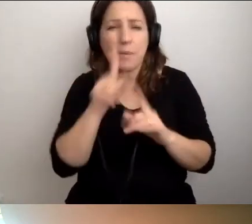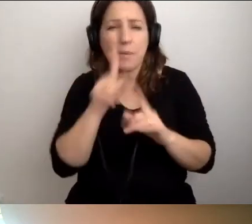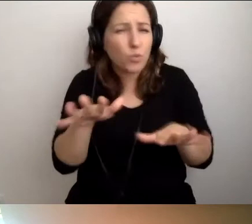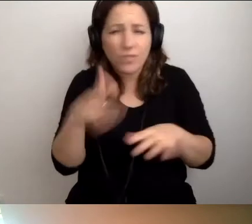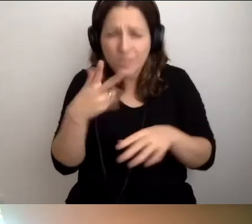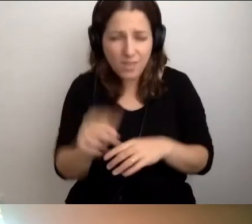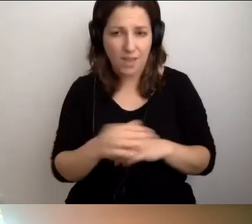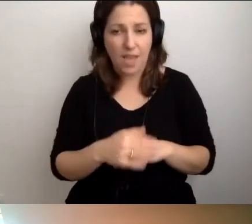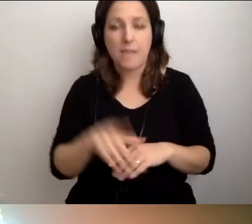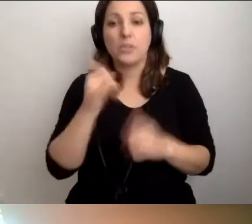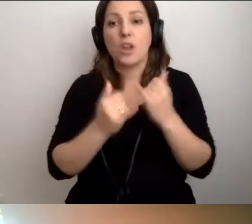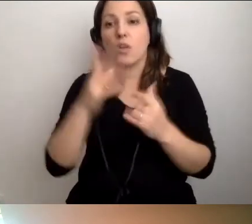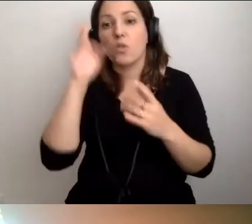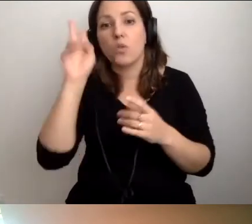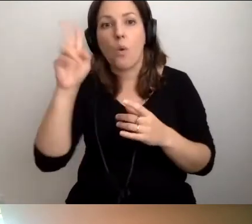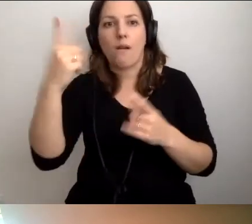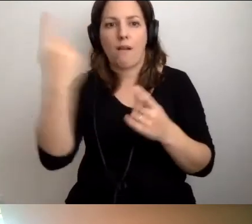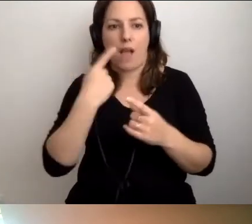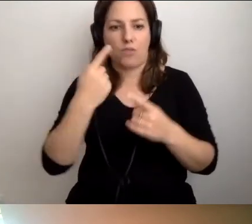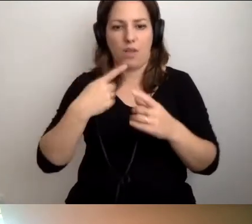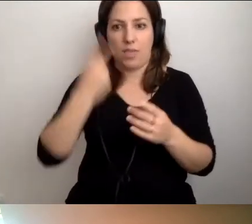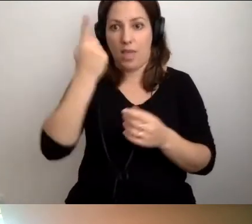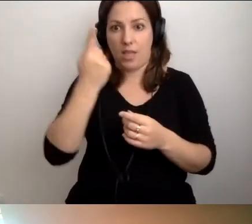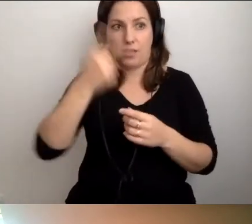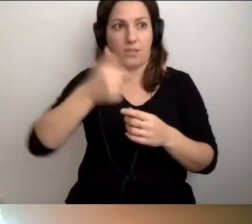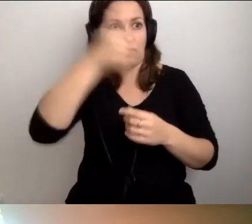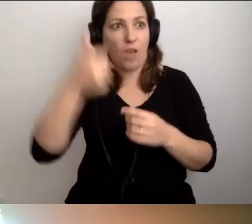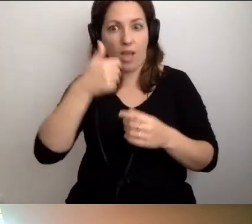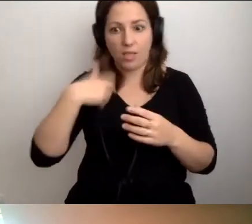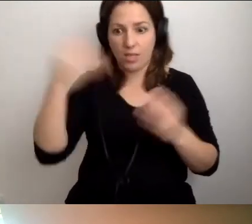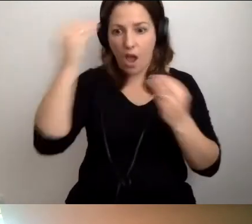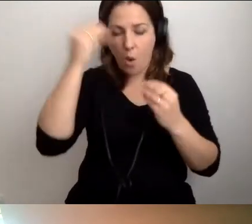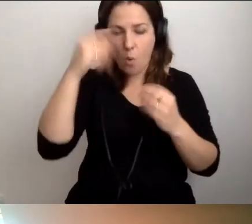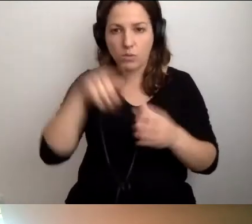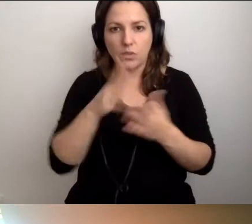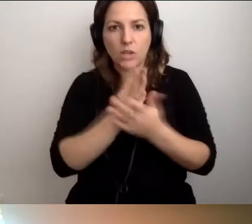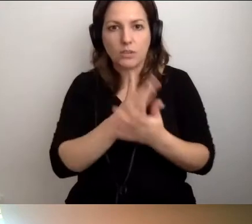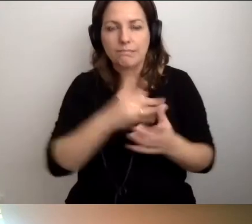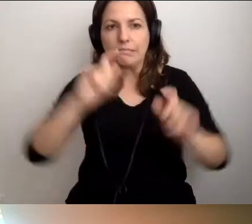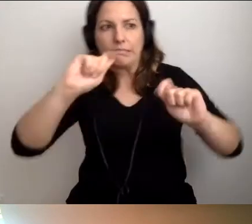Ale jeśli ktoś każe nam się tego nauczyć w jeden dzień... MAŁGORZATA: Pod przymusem.